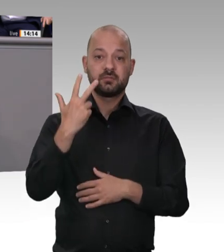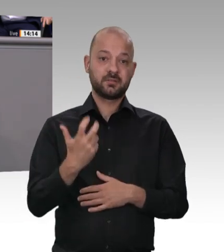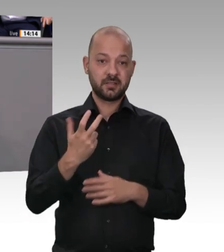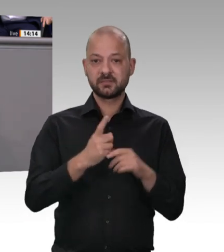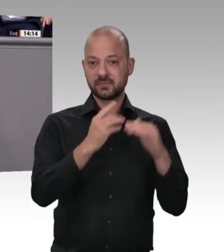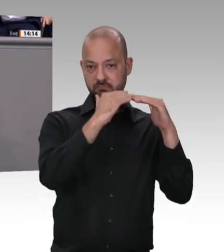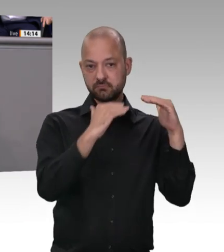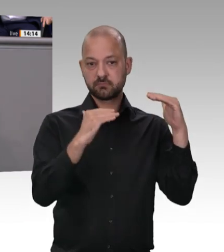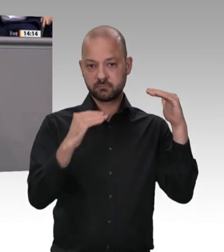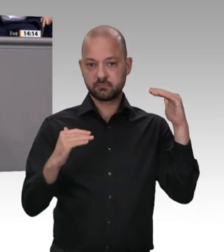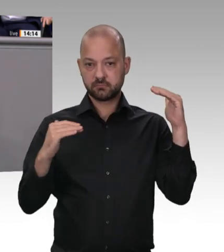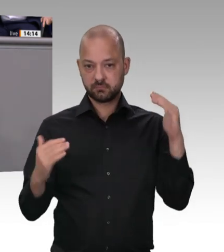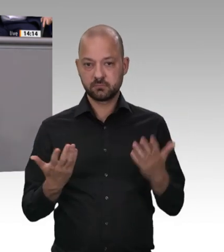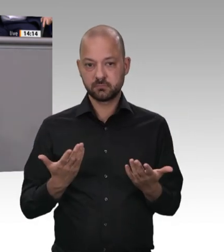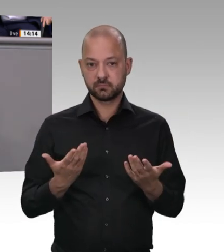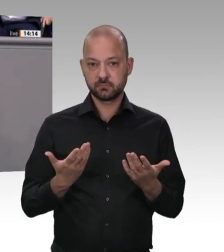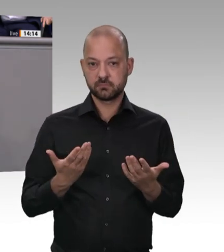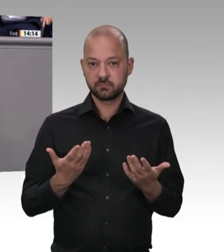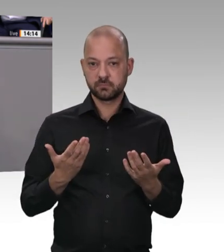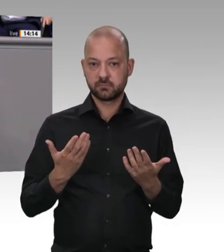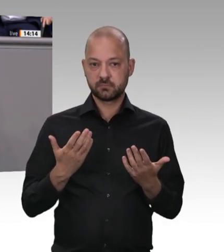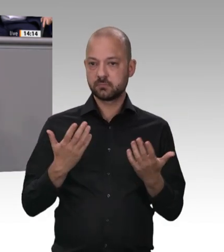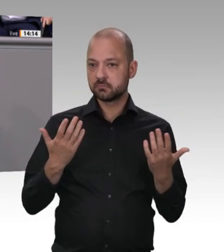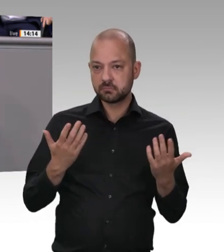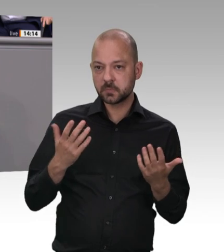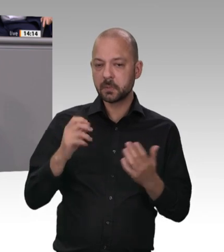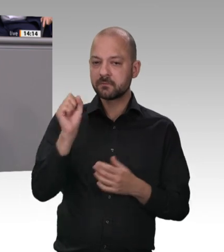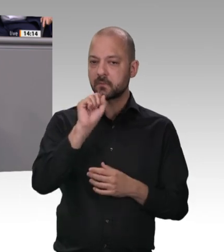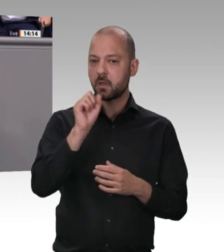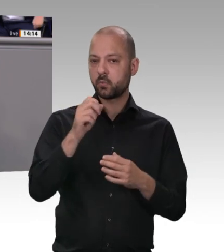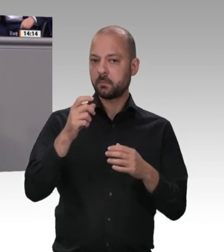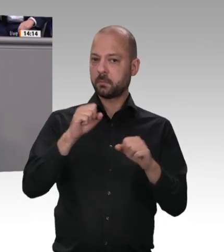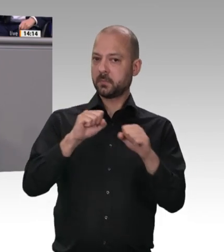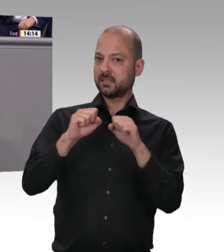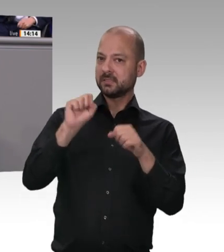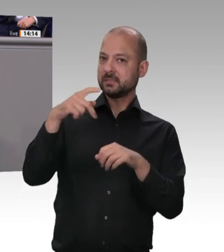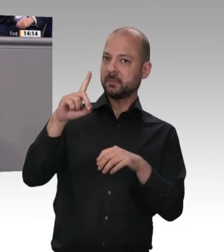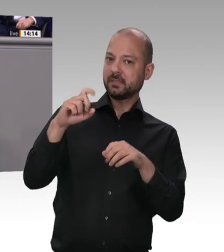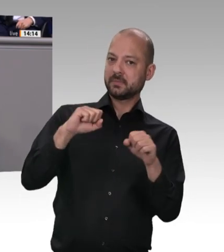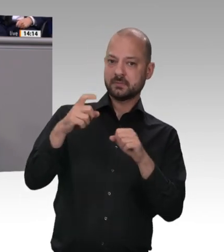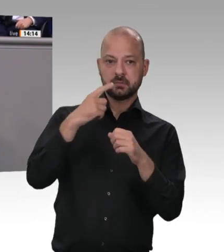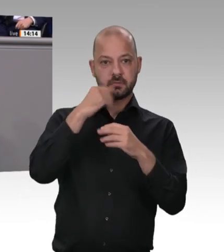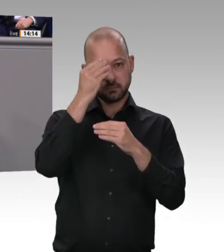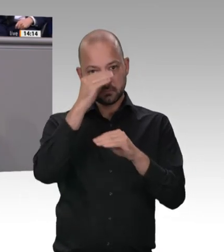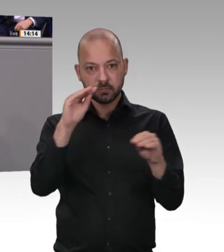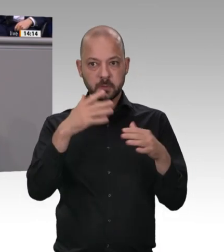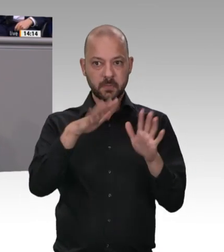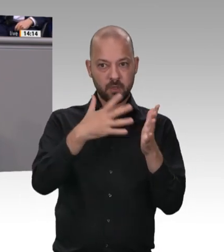drin –, würde ich Ihnen gerne antworten. Das Erste ist die Frage: Wie hält man es mit Werkverträgen? Werkverträge sind tatsächlich im Wirtschaftsleben etwas total